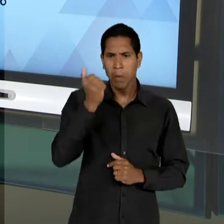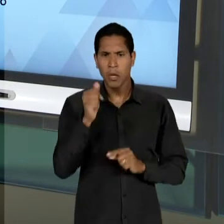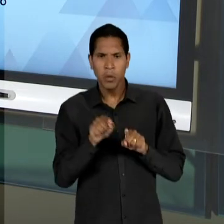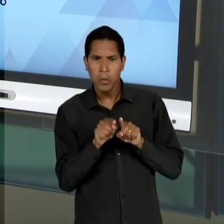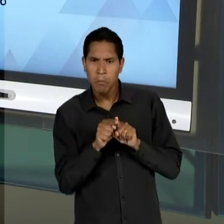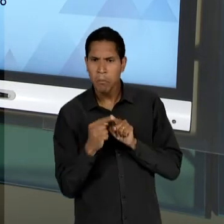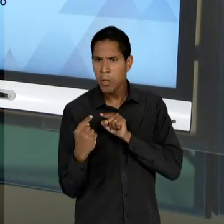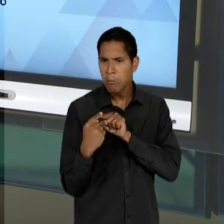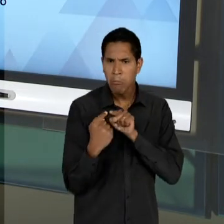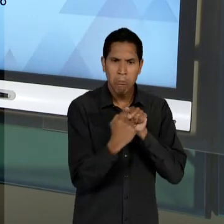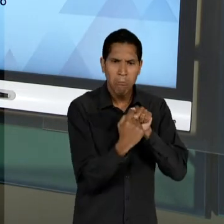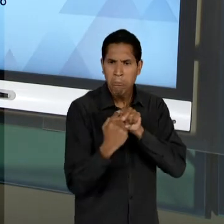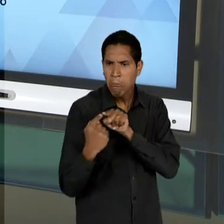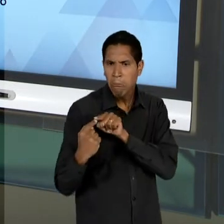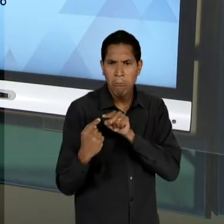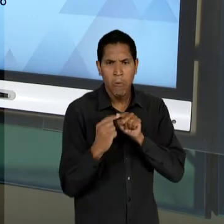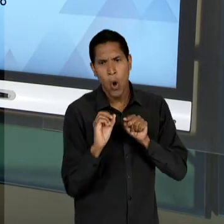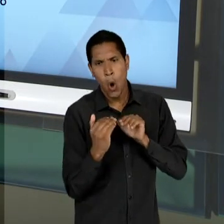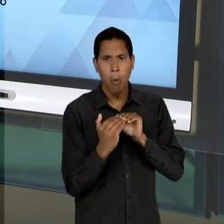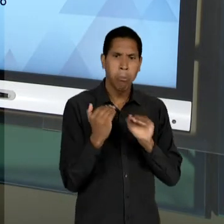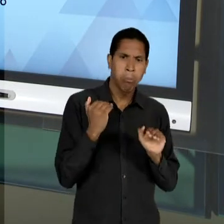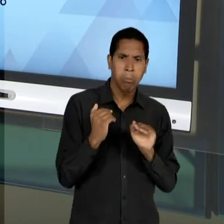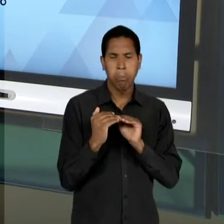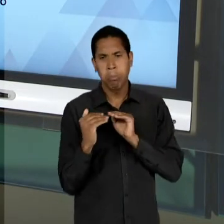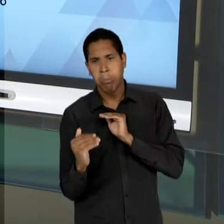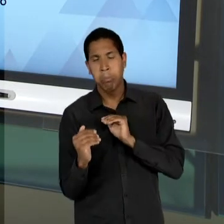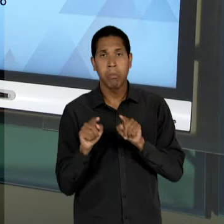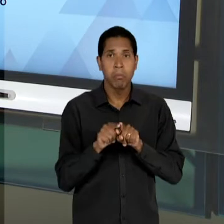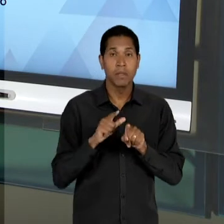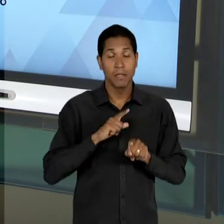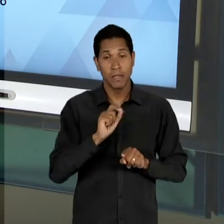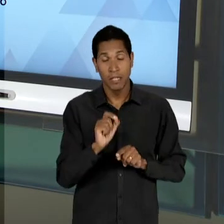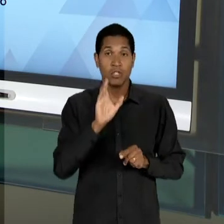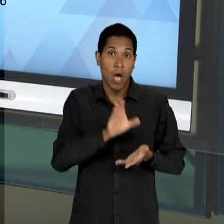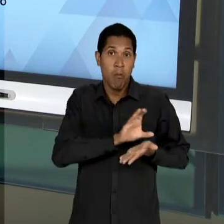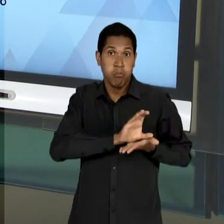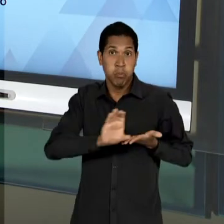NECESSIDADES; ESCOLAS PARTICULARES SUBVENCIONADAS, GARANTIDAS EM GRANDE PARTE, NÃO